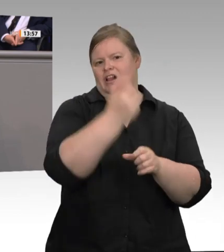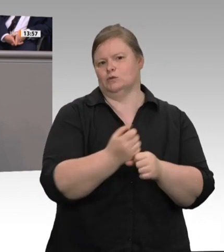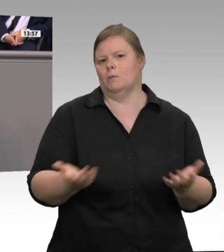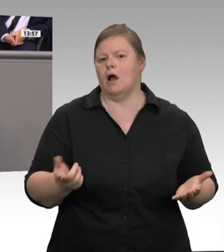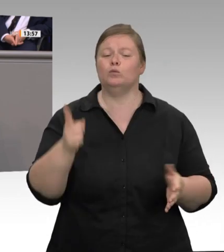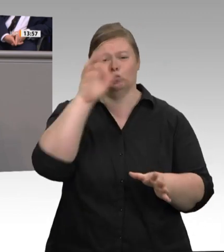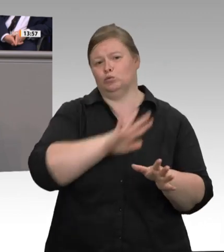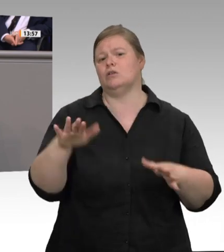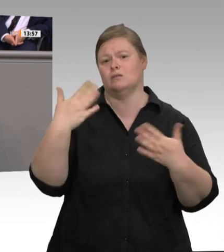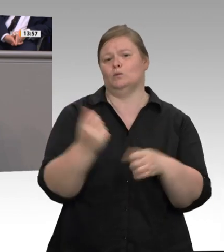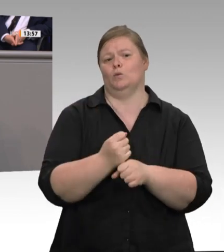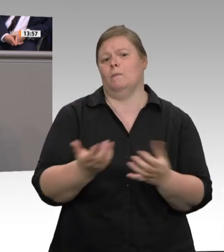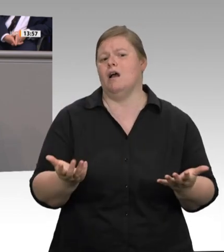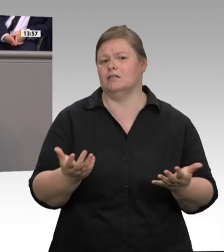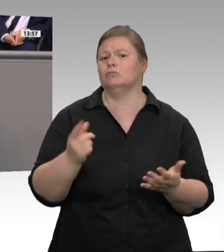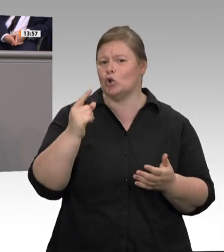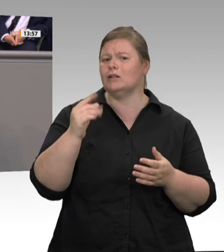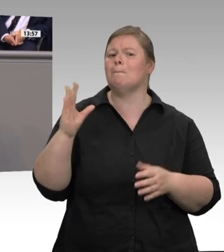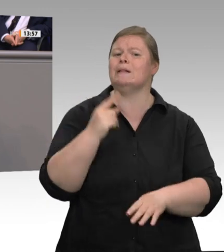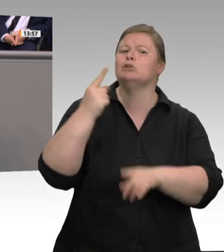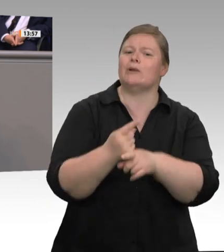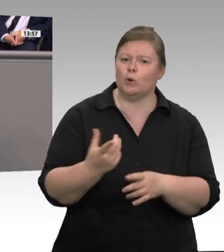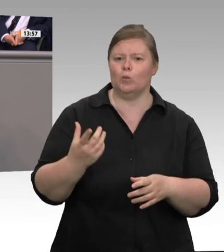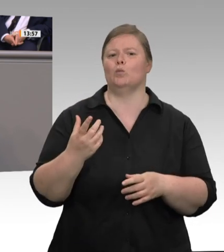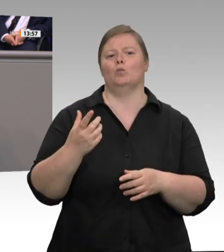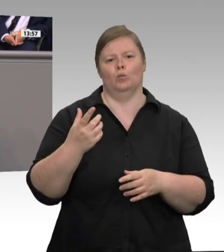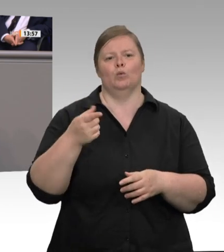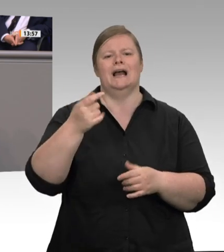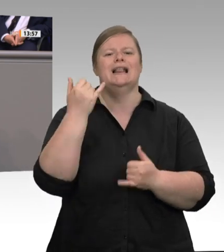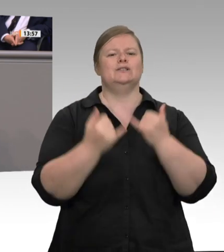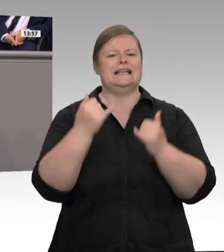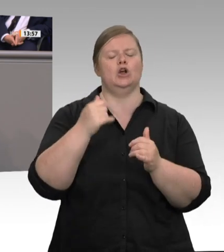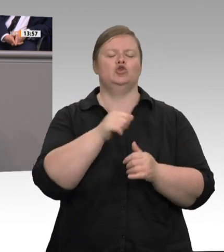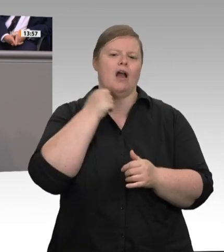auch anders geht, macht Dänemark vor. Dort sind die Arbeitnehmer in der Regel direkt